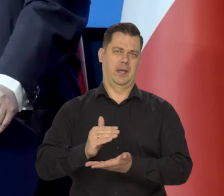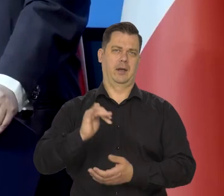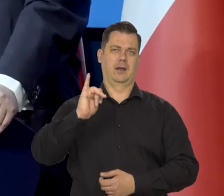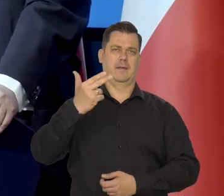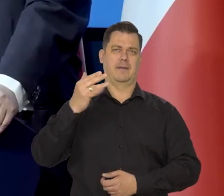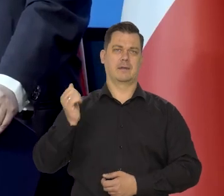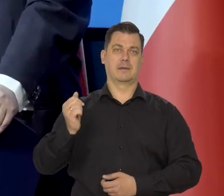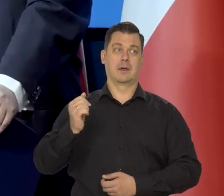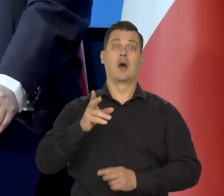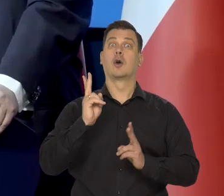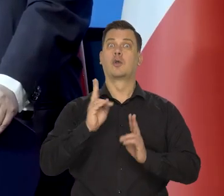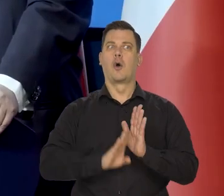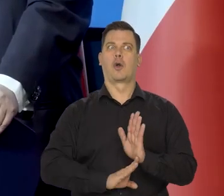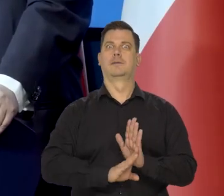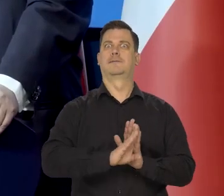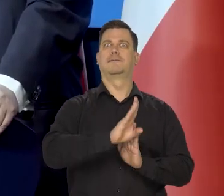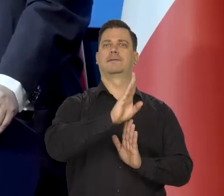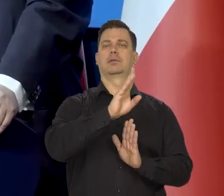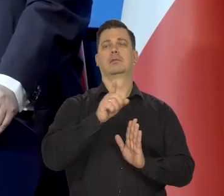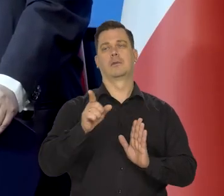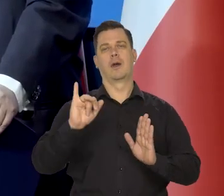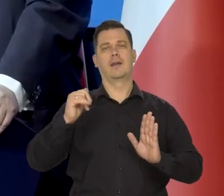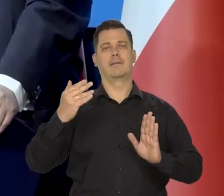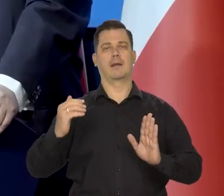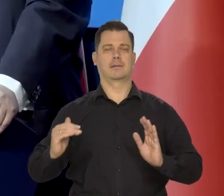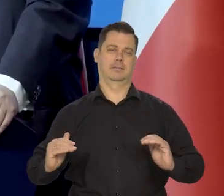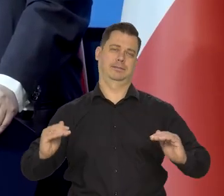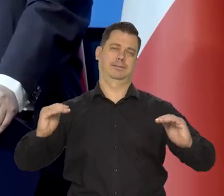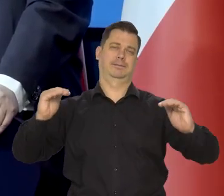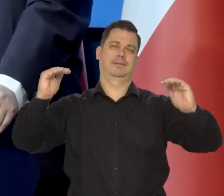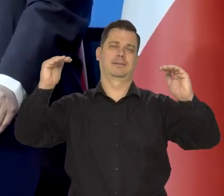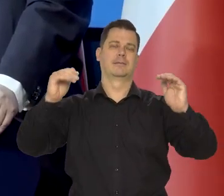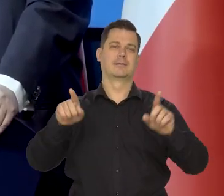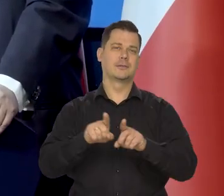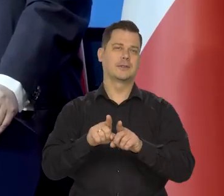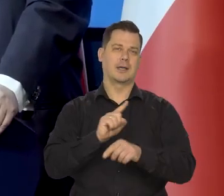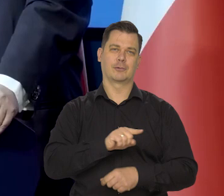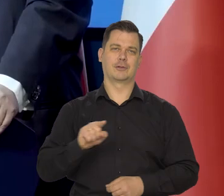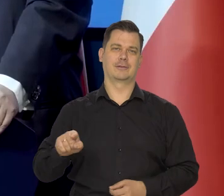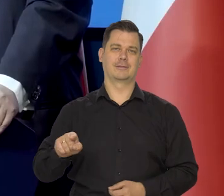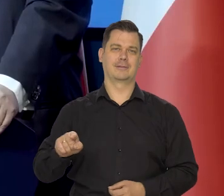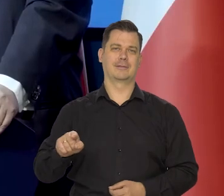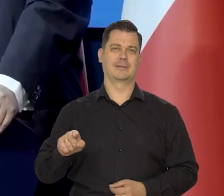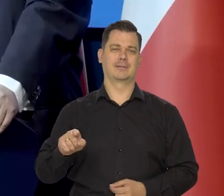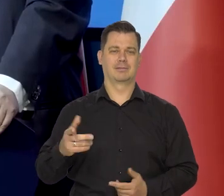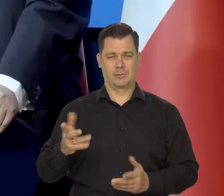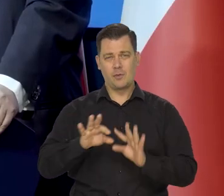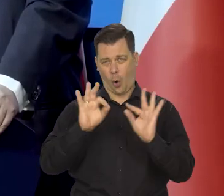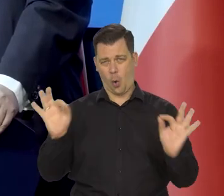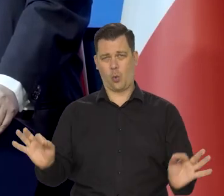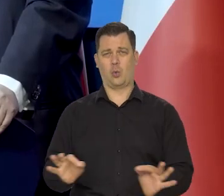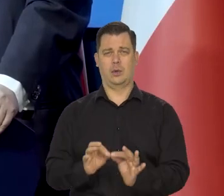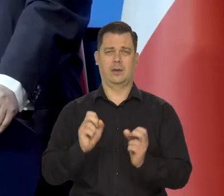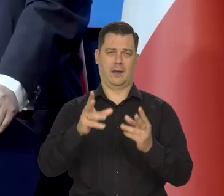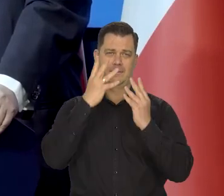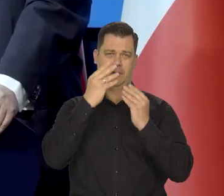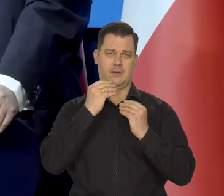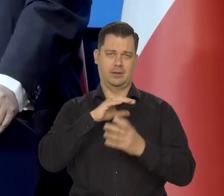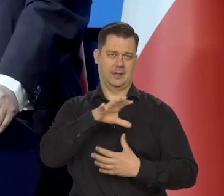kraje na drodze rozwoju szybkiego dochodzenia, do tego bogactwa wyższą. To jest ogólna tendencja światowa.